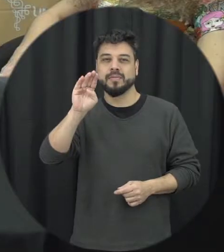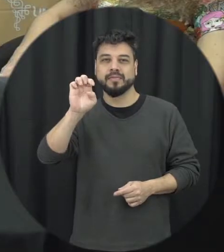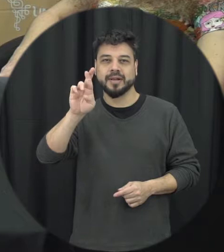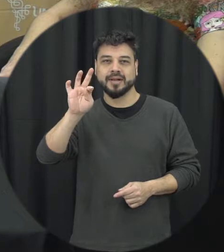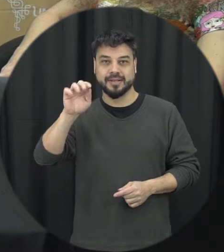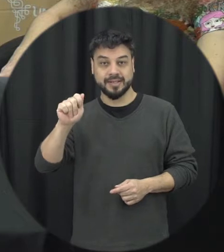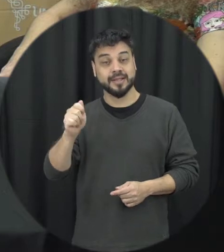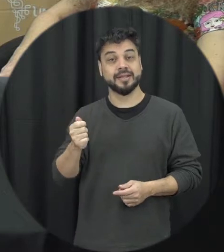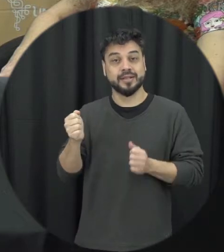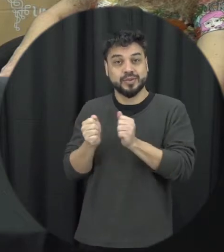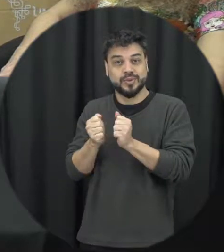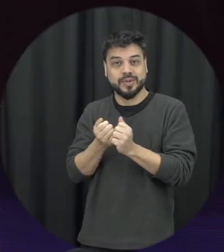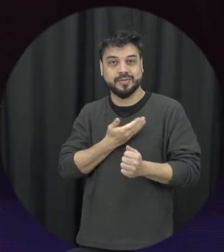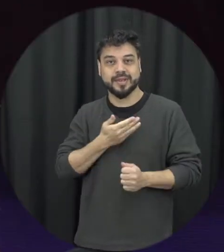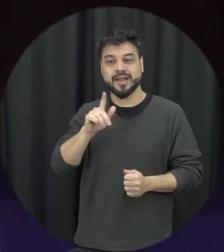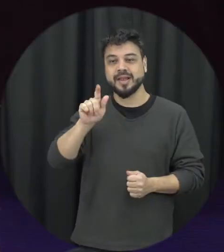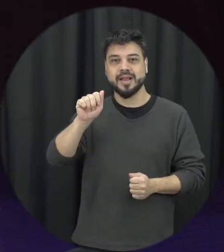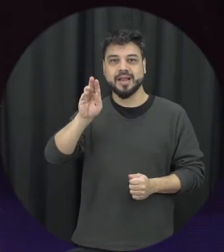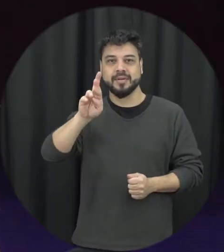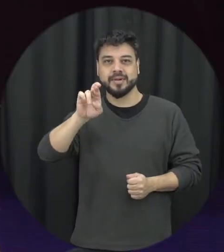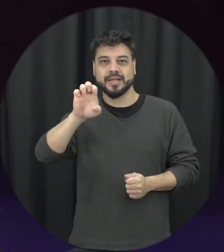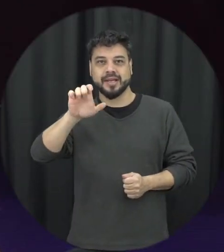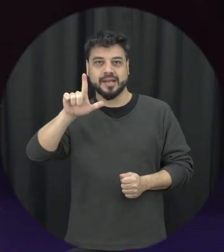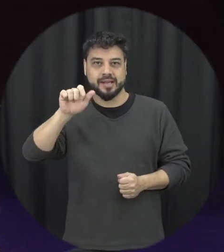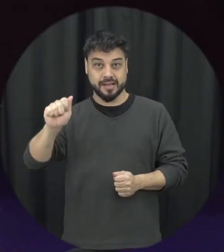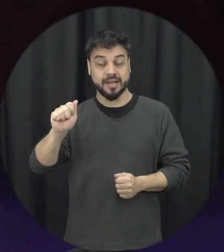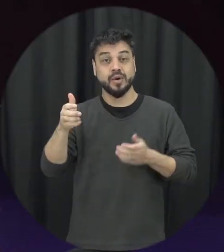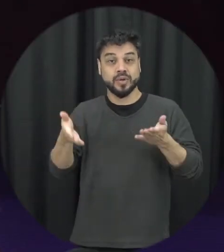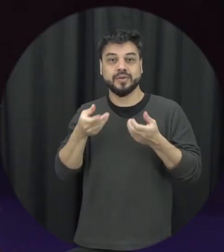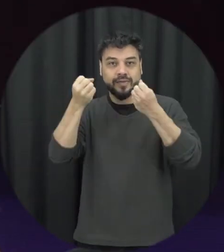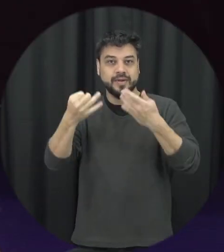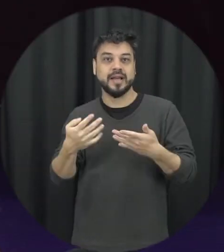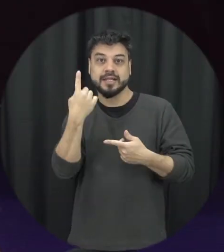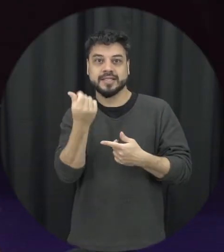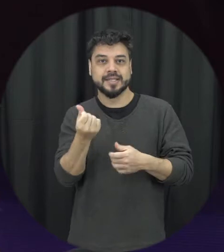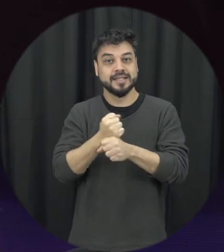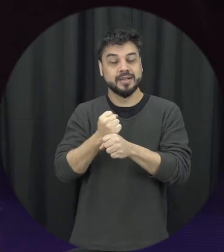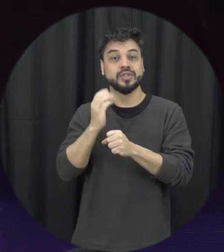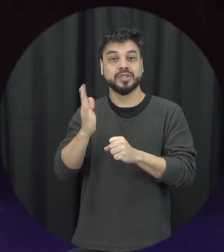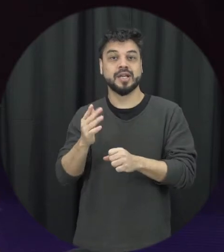minha amiga Gabriela e hoje vamos falar sobre os 16 anos da Lei Maria da Penha e como convidado de